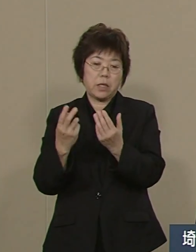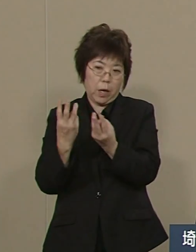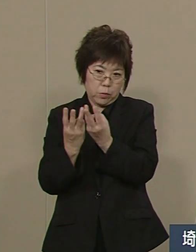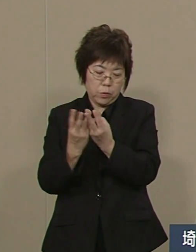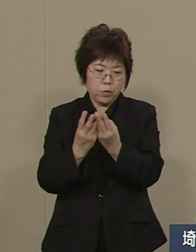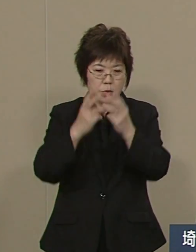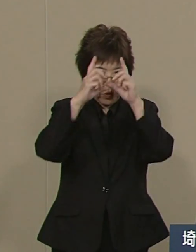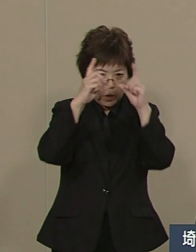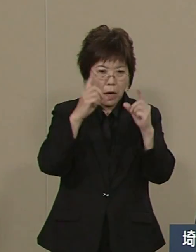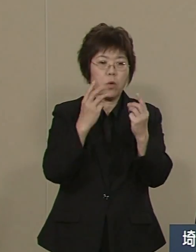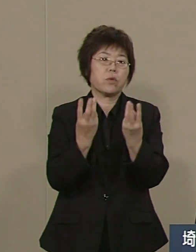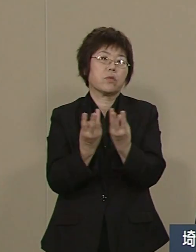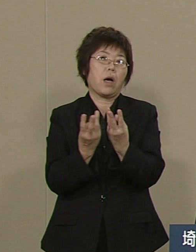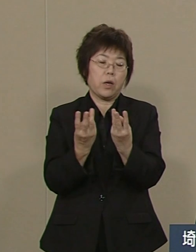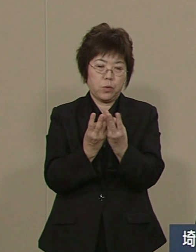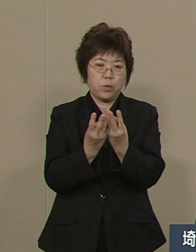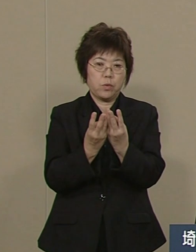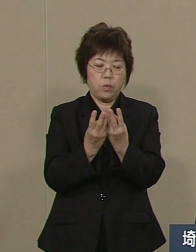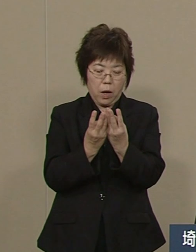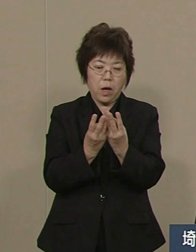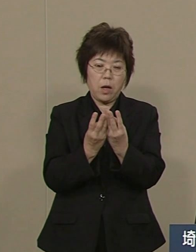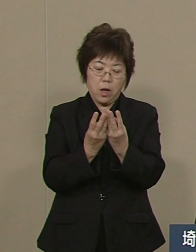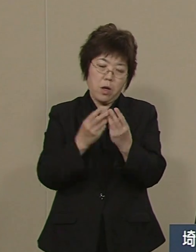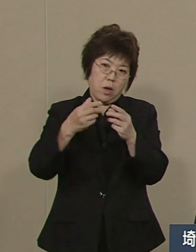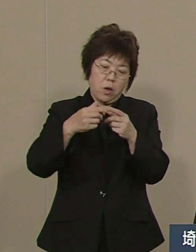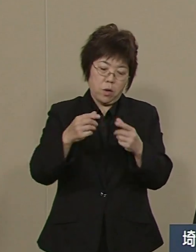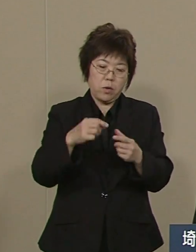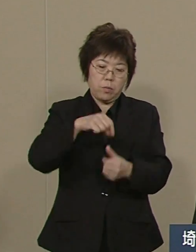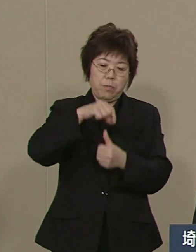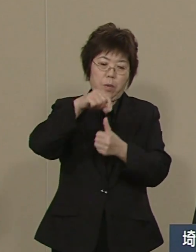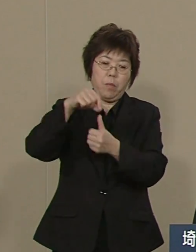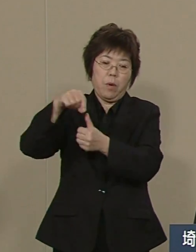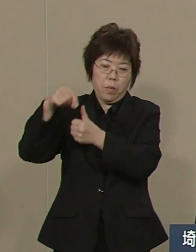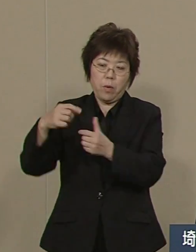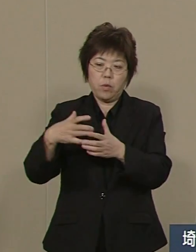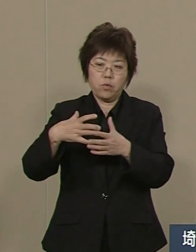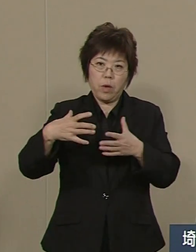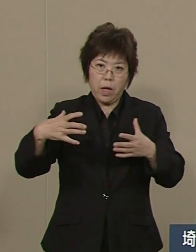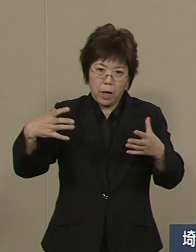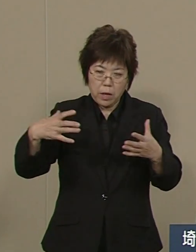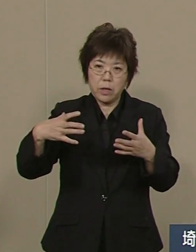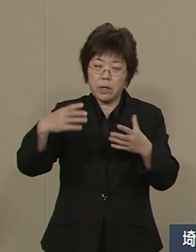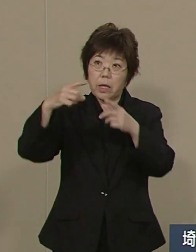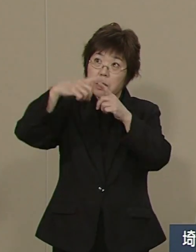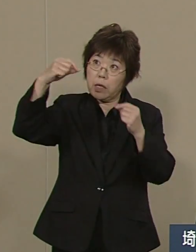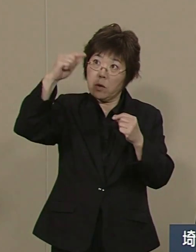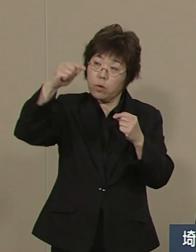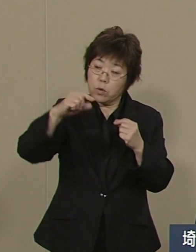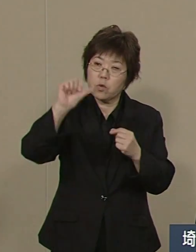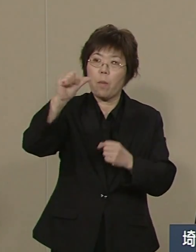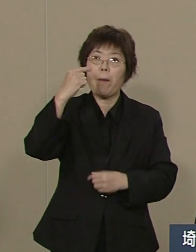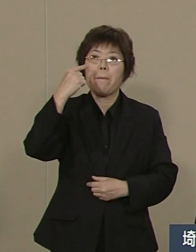総数で増加率は５番目 看護師は増加率で２番目